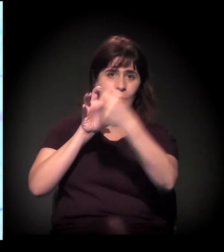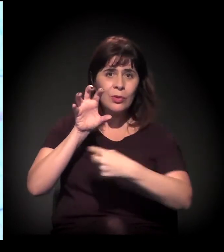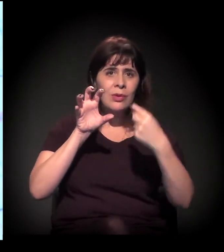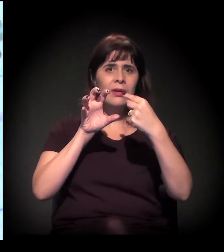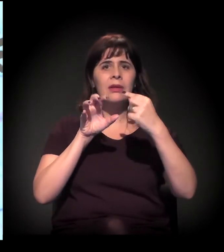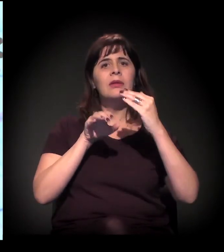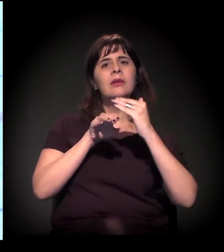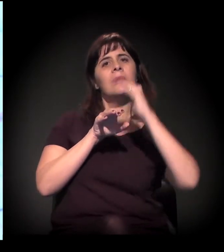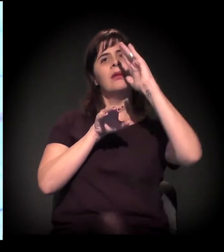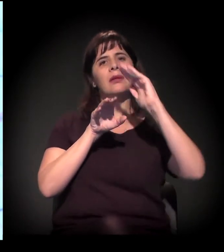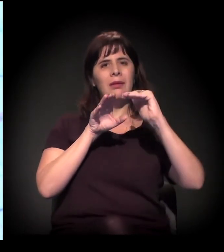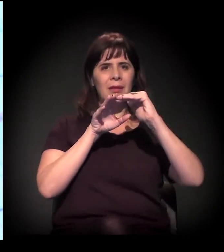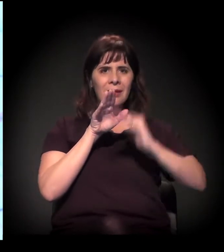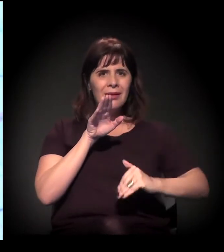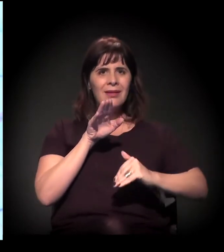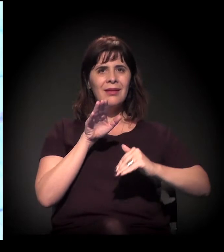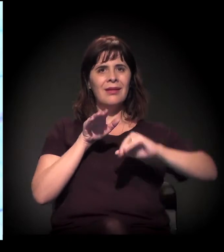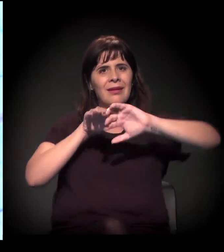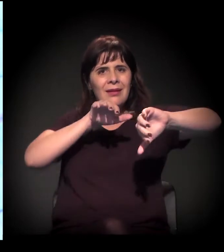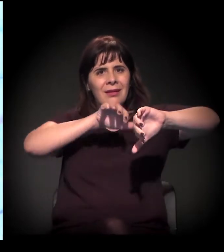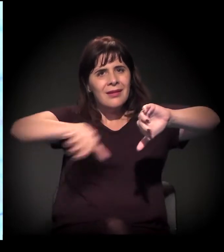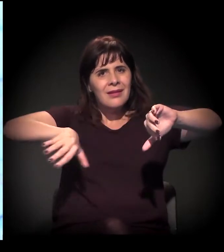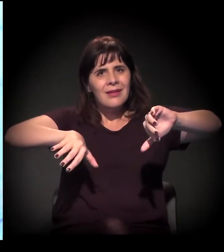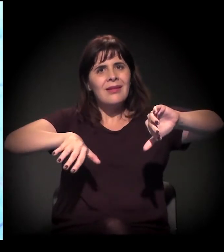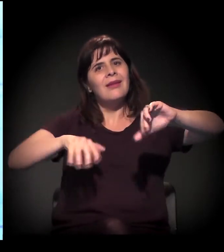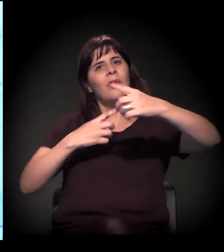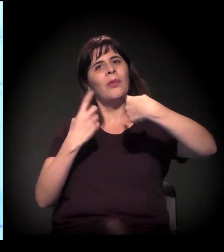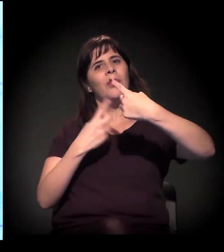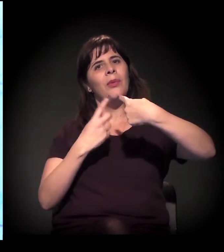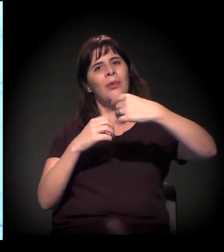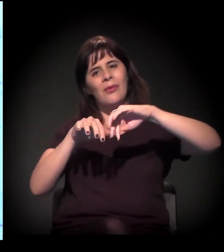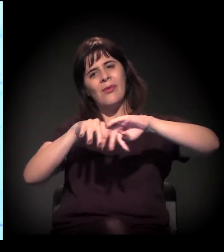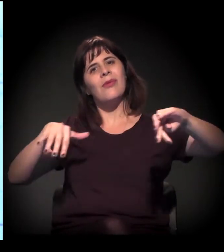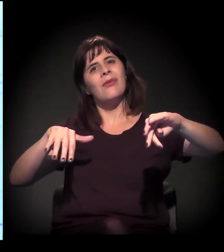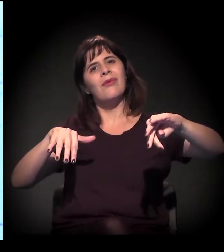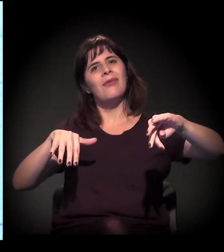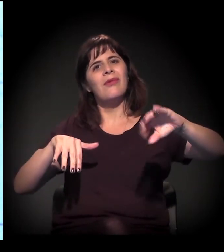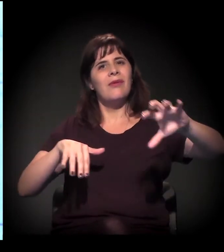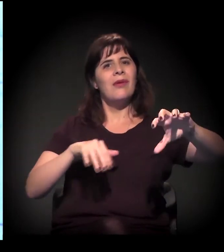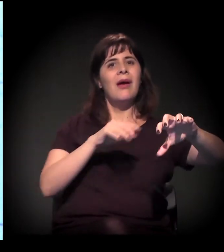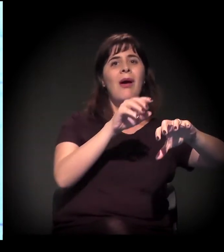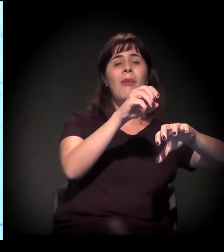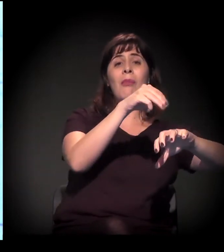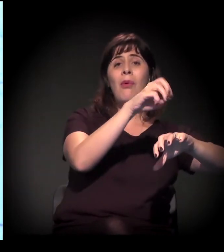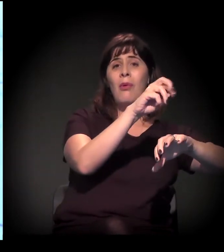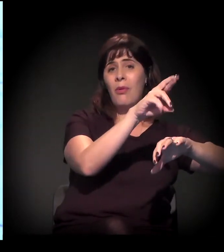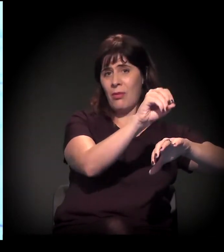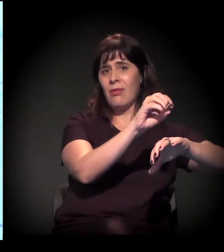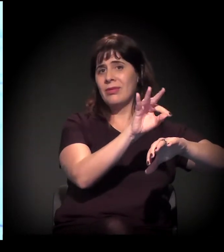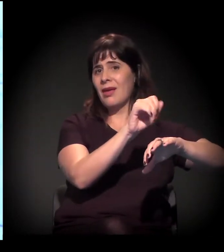o Morro de Taipas está ficando de um lado e o Jaraguá do outro. As pessoas nem conseguem imaginar como vão atravessar para o outro lado